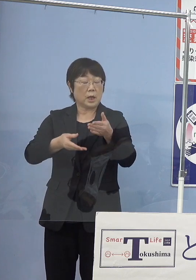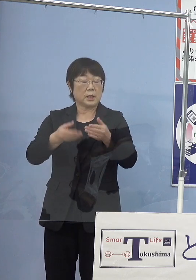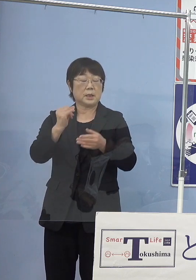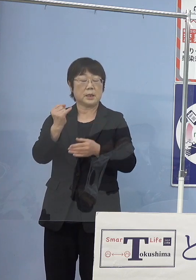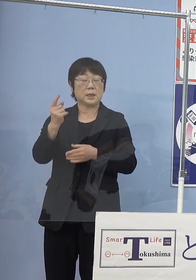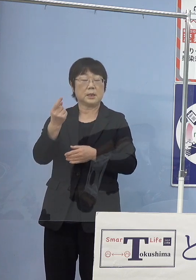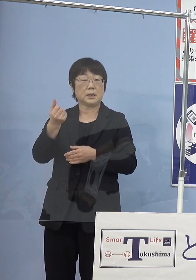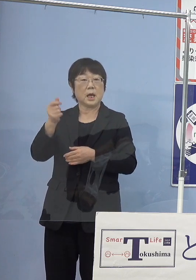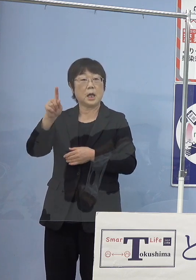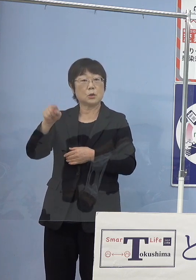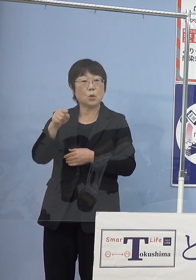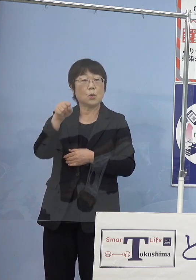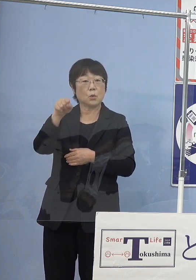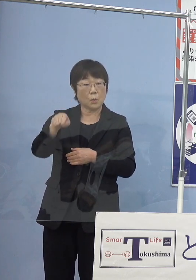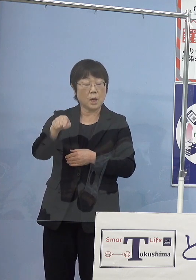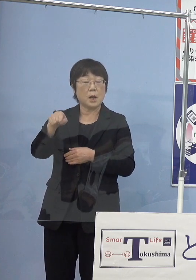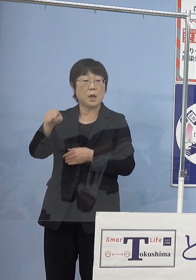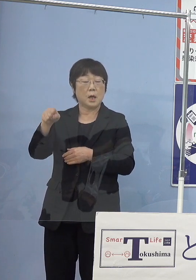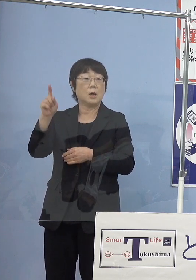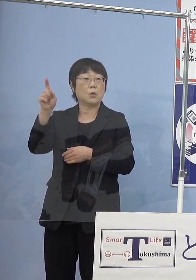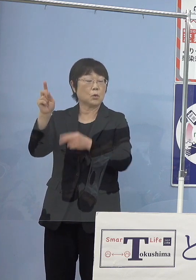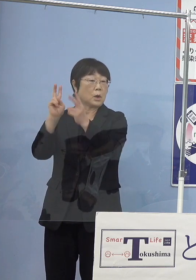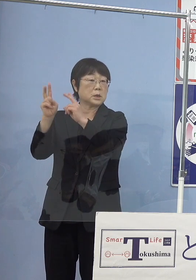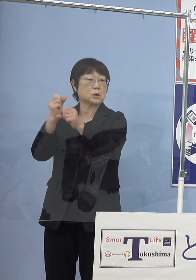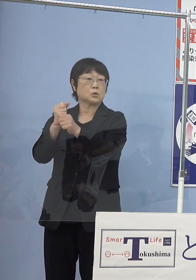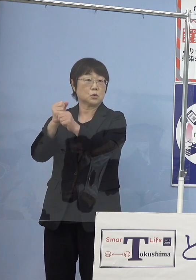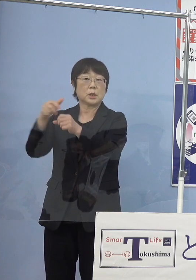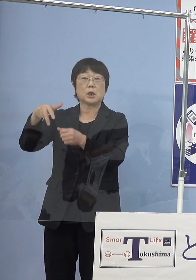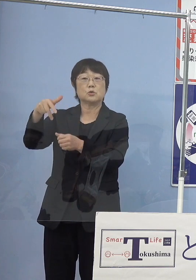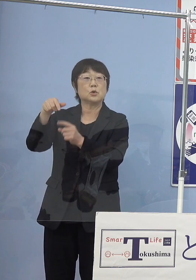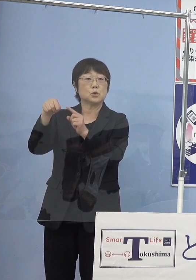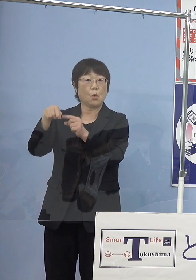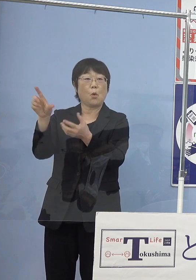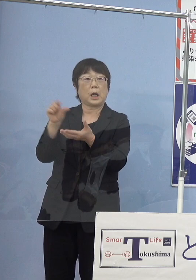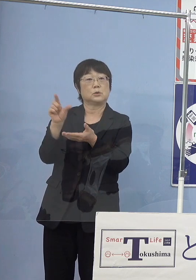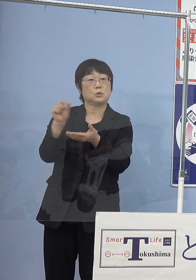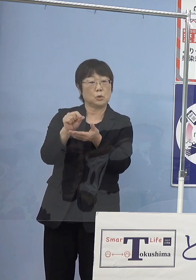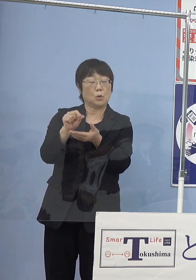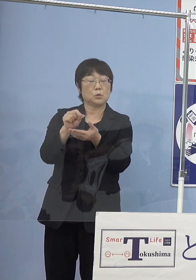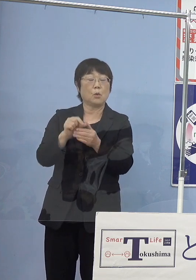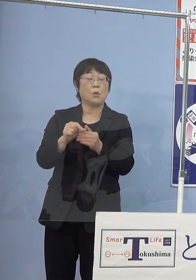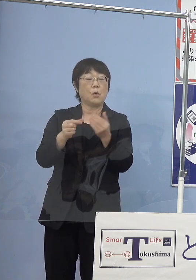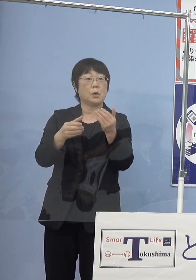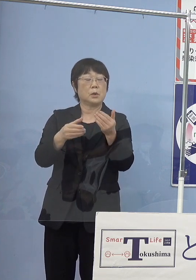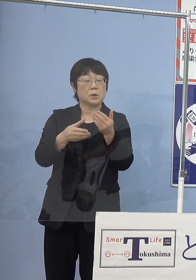この東亞合成（株式会社）作り上げた水素を活用する 水素ステーション